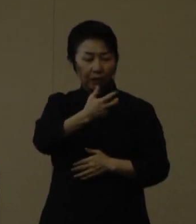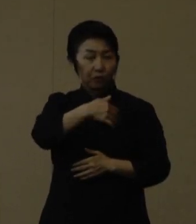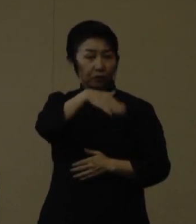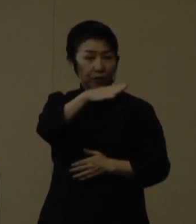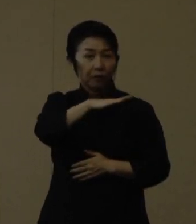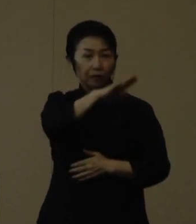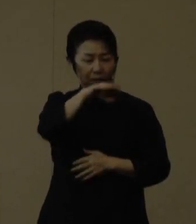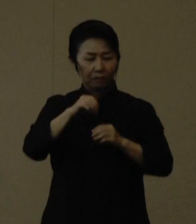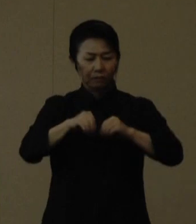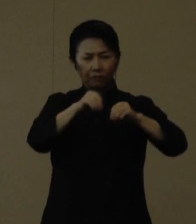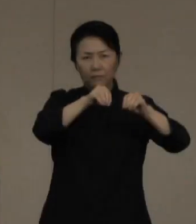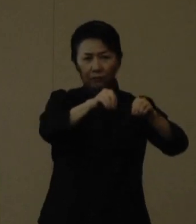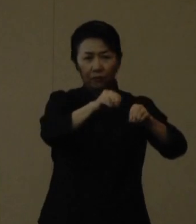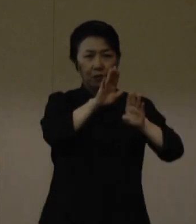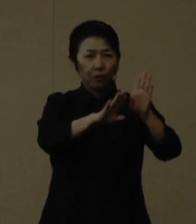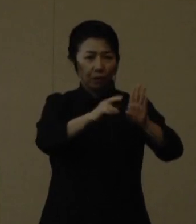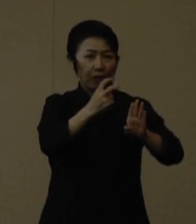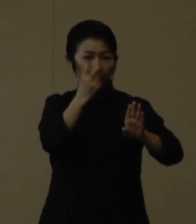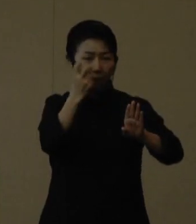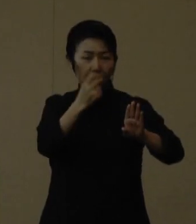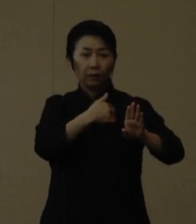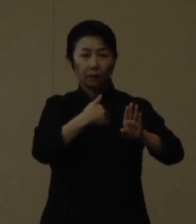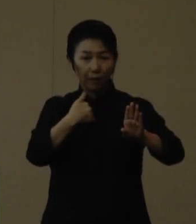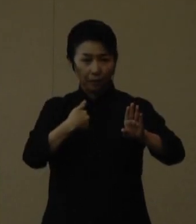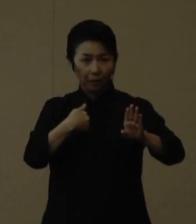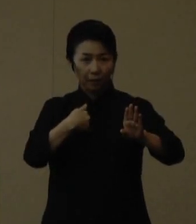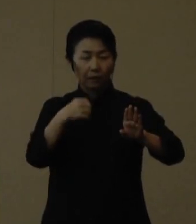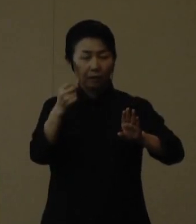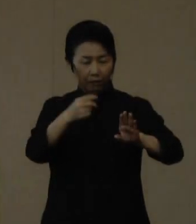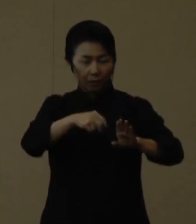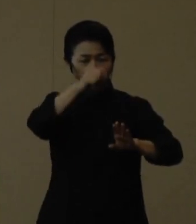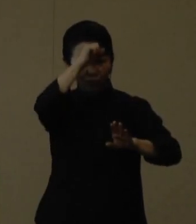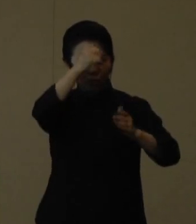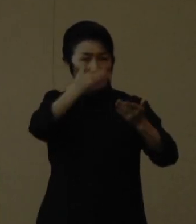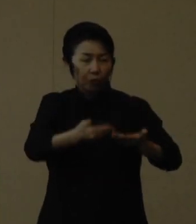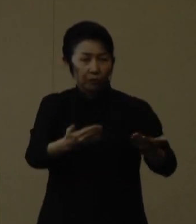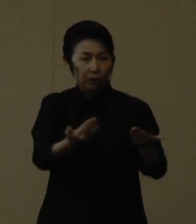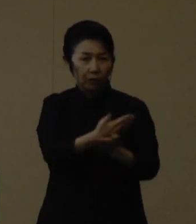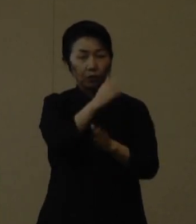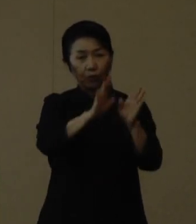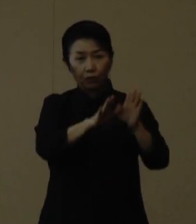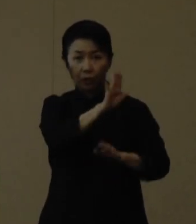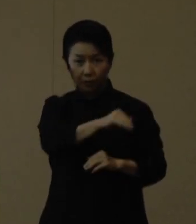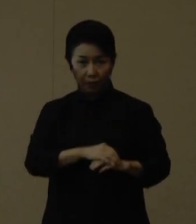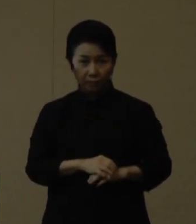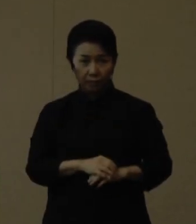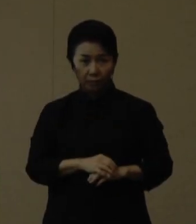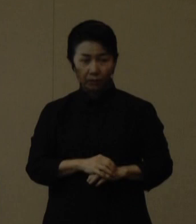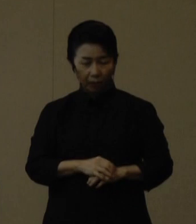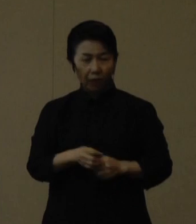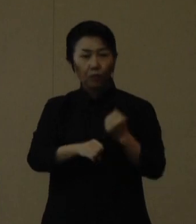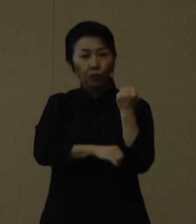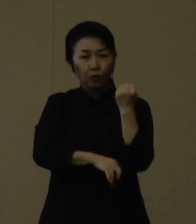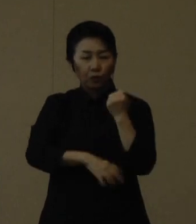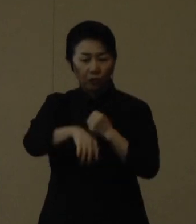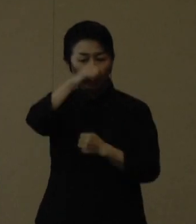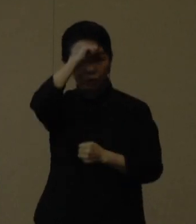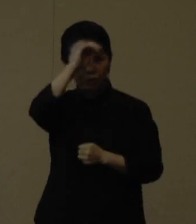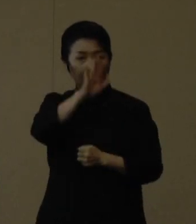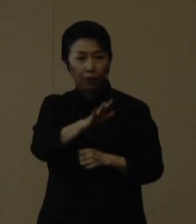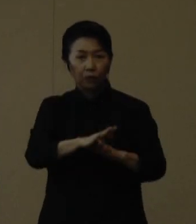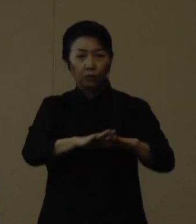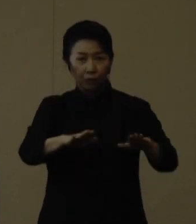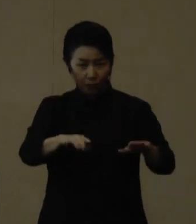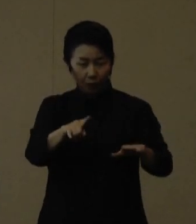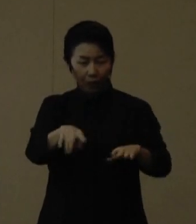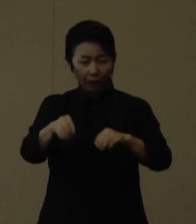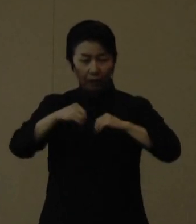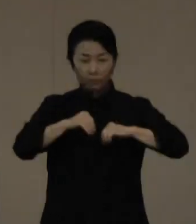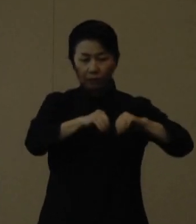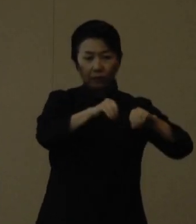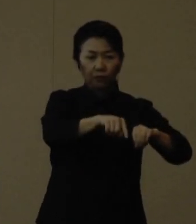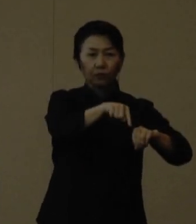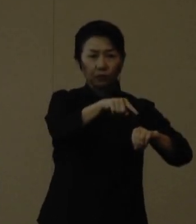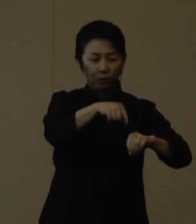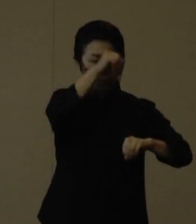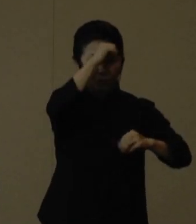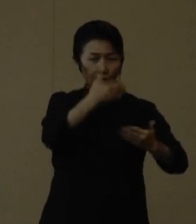高齢者への感染拡大と重症化が懸念されます。 また、基礎疾患のある方も高齢者と同様、感染すると重症化するおそれがあります